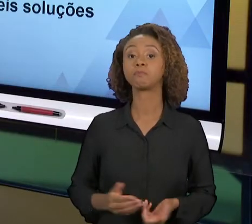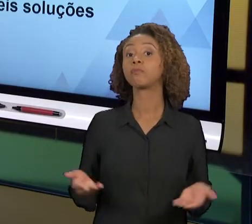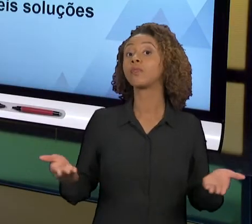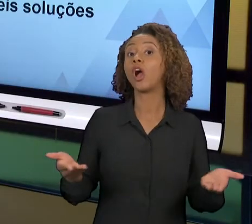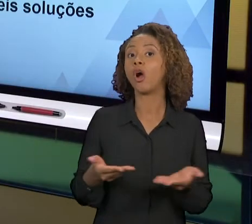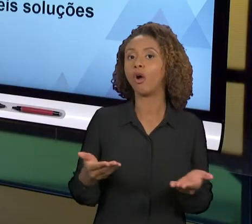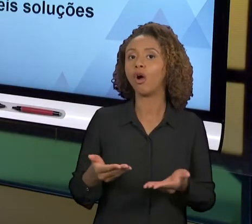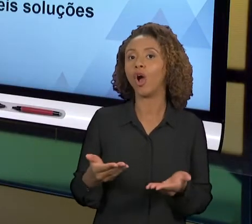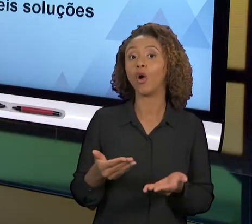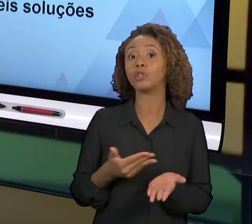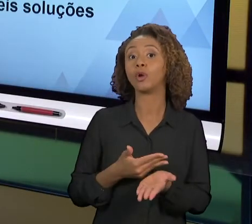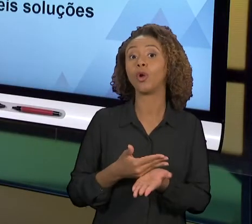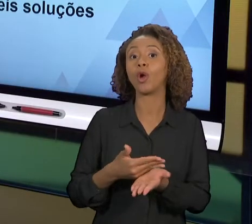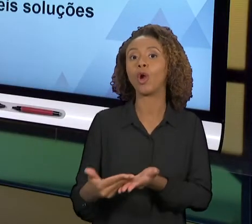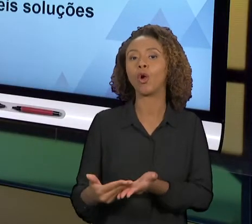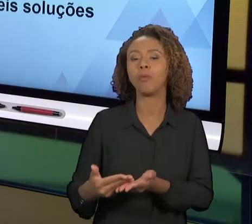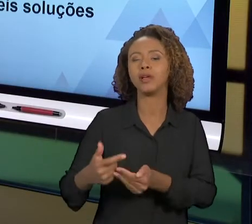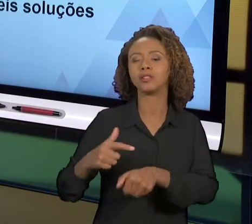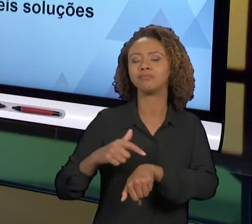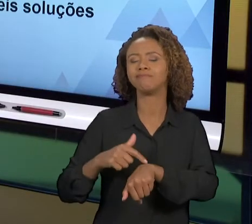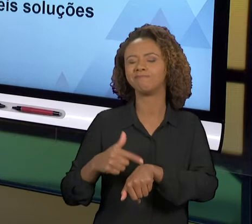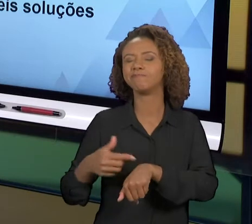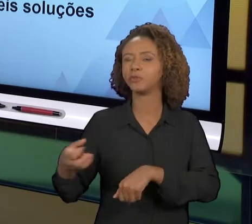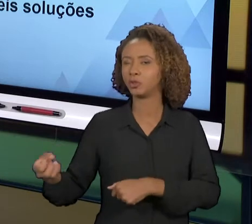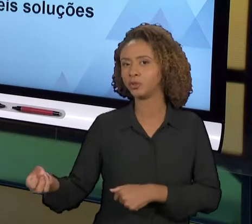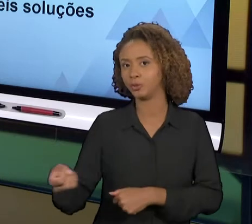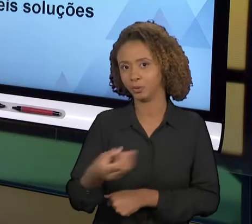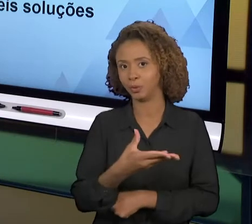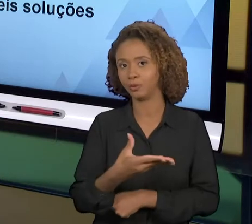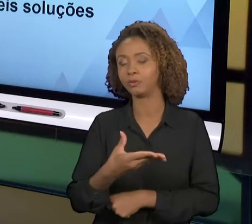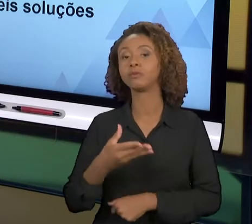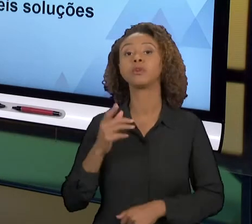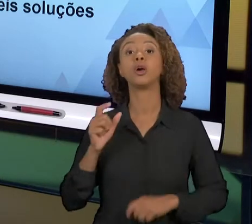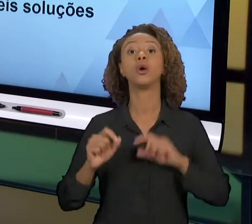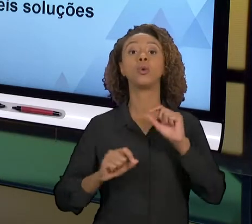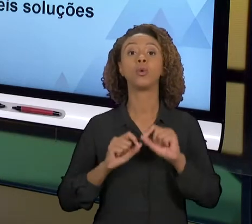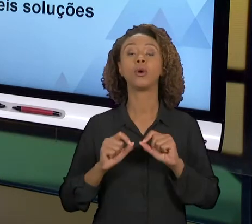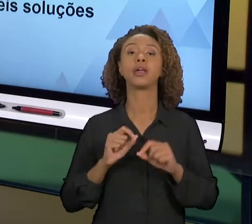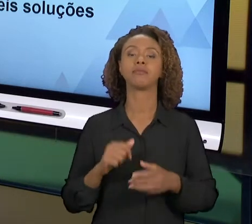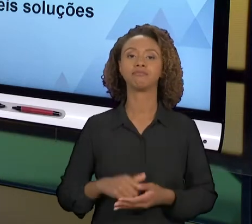PASSAR POR UMA NOVA ETAPA DO NOSSO TRABALHO, HOJE A GENTE VAI TRATAR DO ESTUDO DE POSSÍVEIS